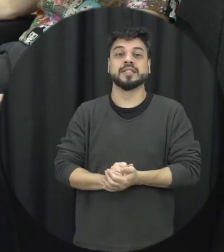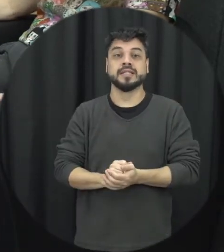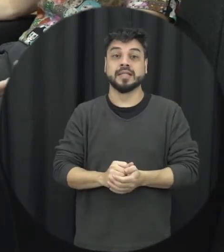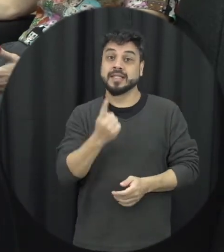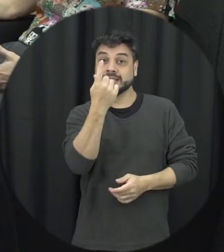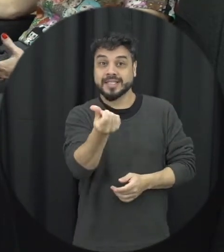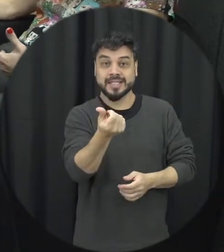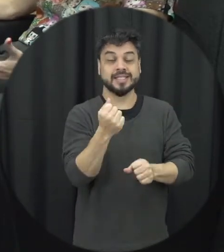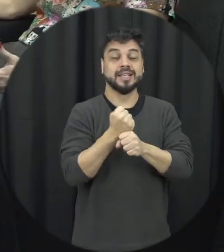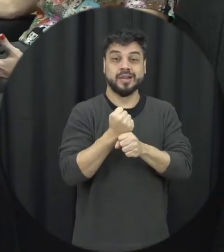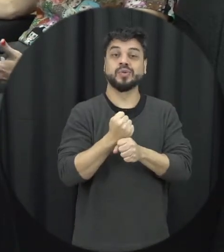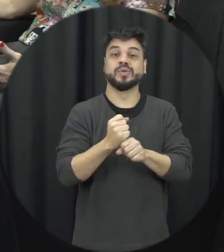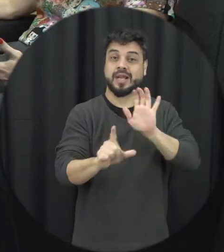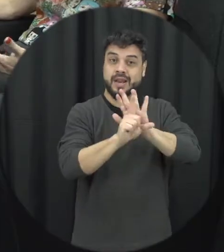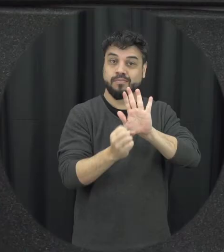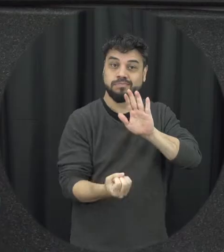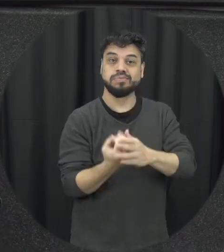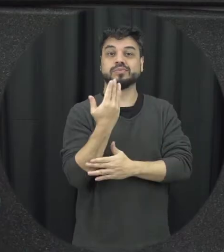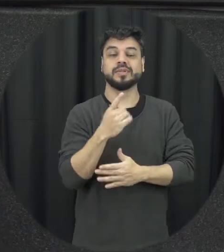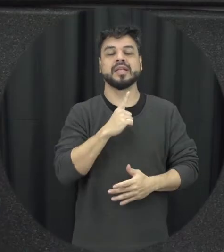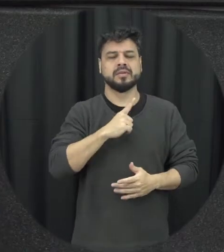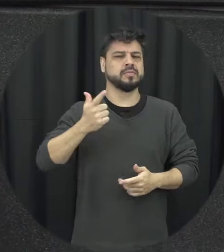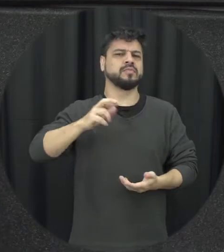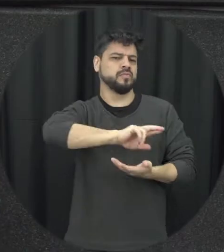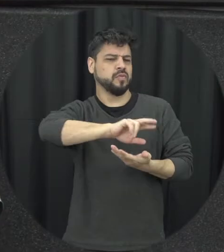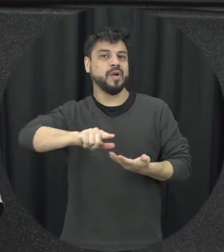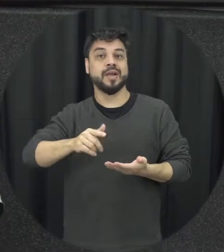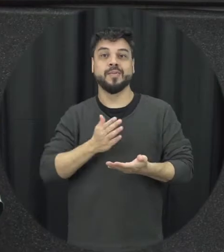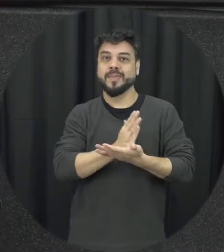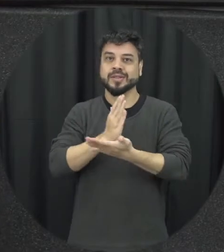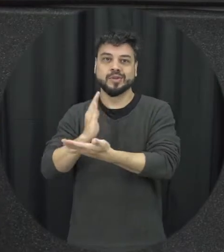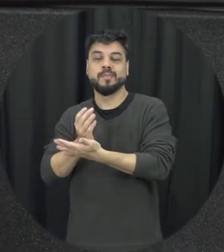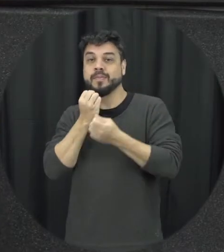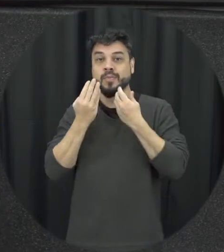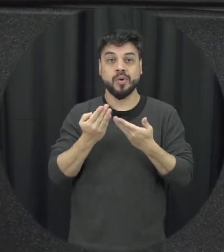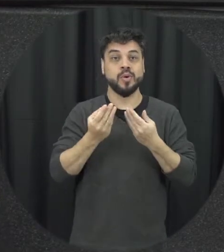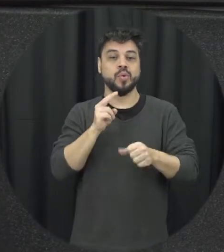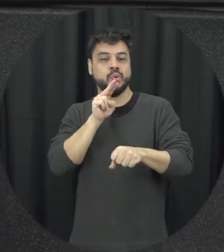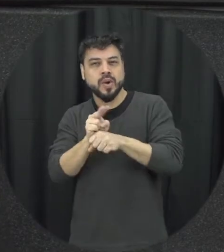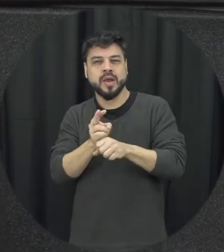alguma forma é conquistas em que passa a gente foi dando essa direção a gente já alcançar isso